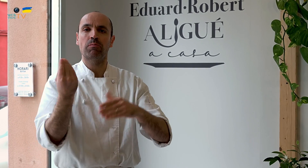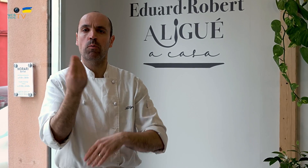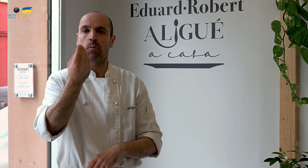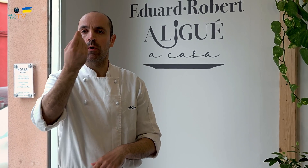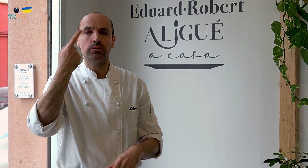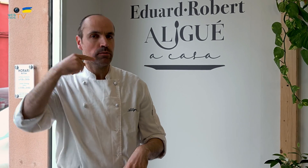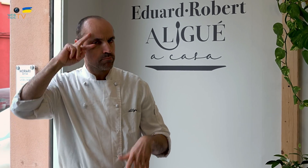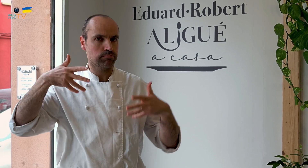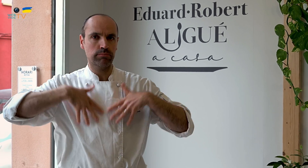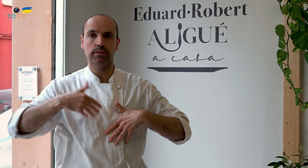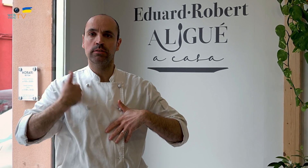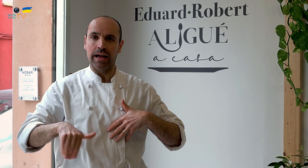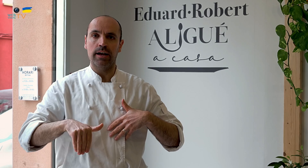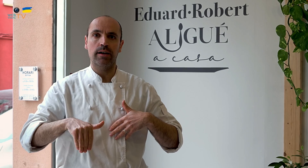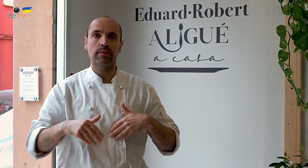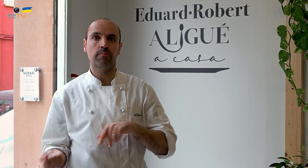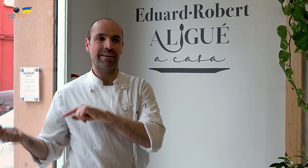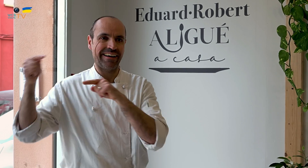mejorando la calidad de los productos hasta convertirnos en expertos...